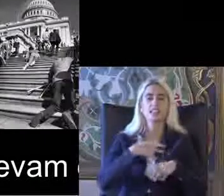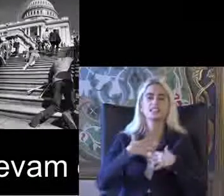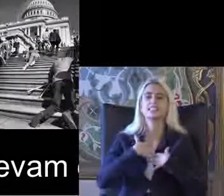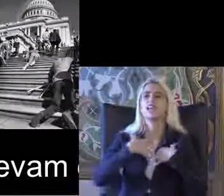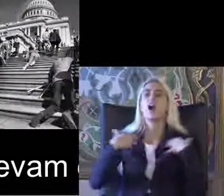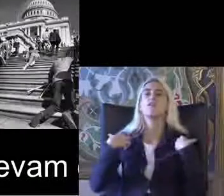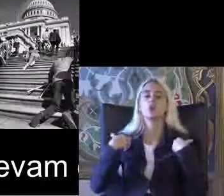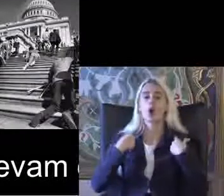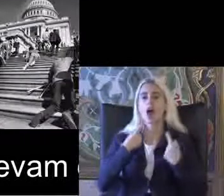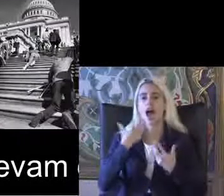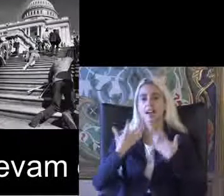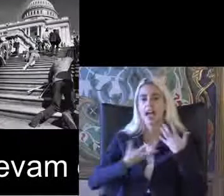Hareketleri gibi